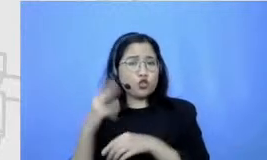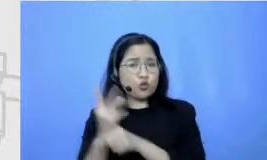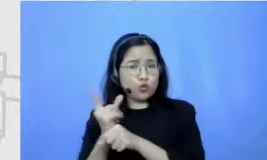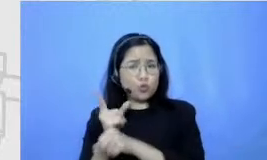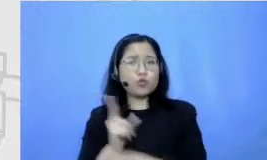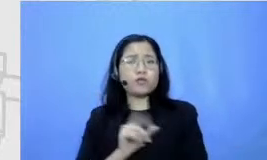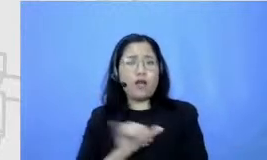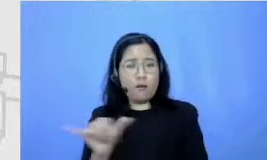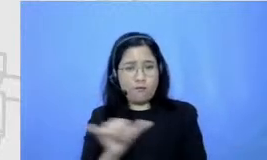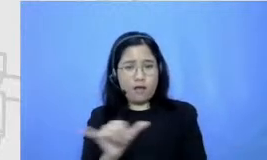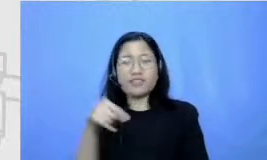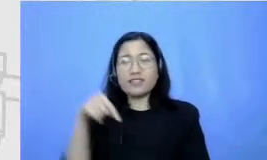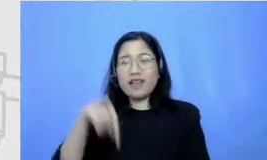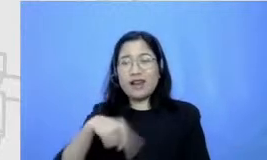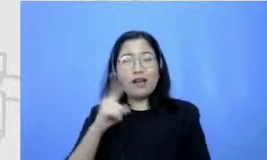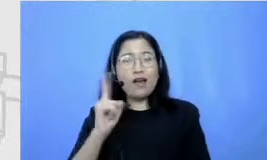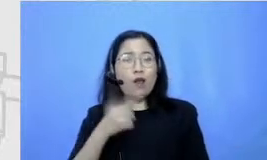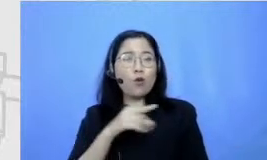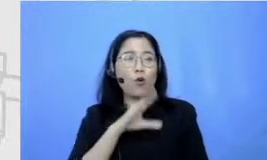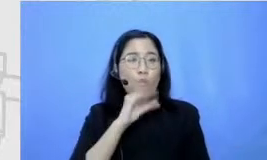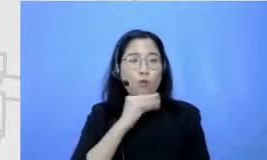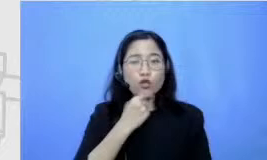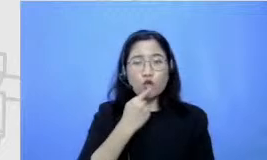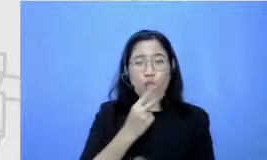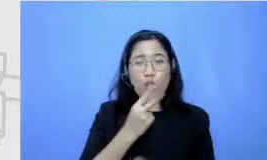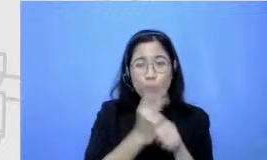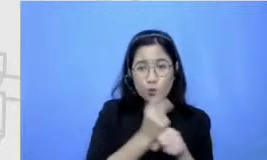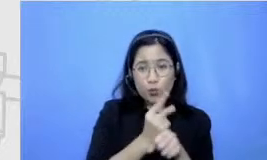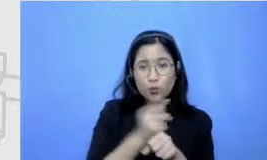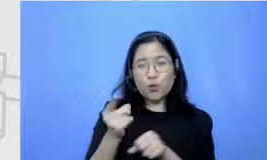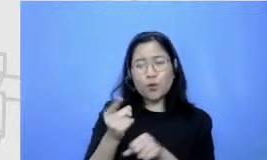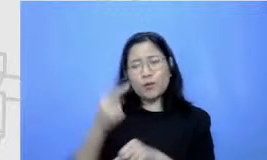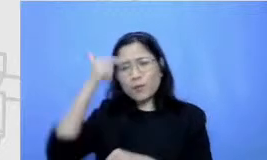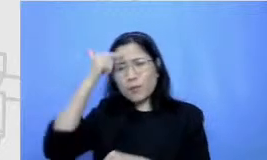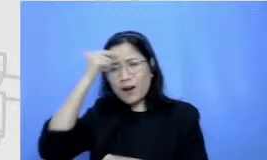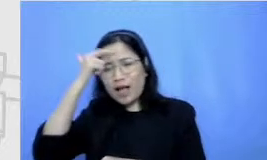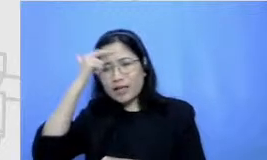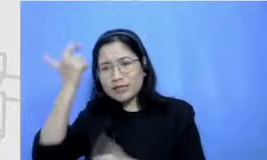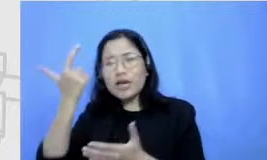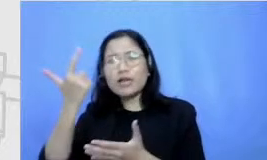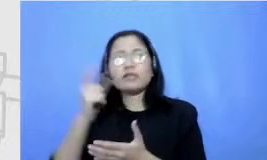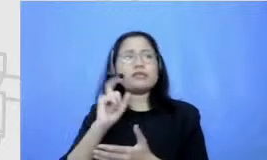sekarang kalau kita tanya Guru guru-guru belajar bagaimana guru meningkatkan terus kompetensinya